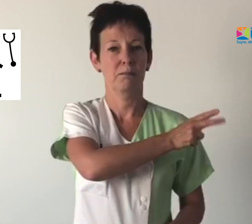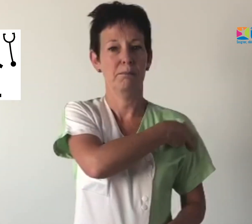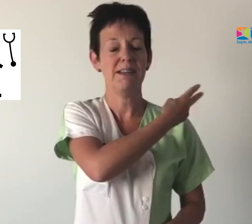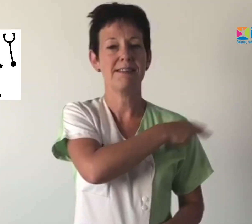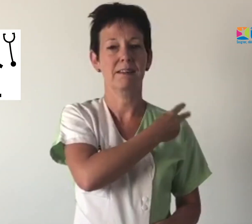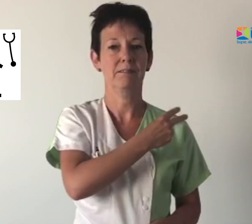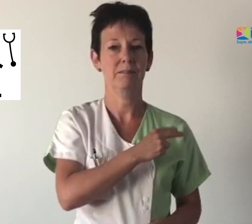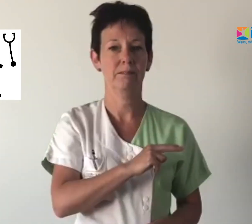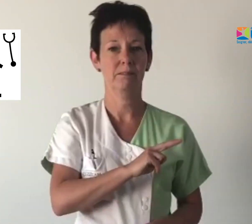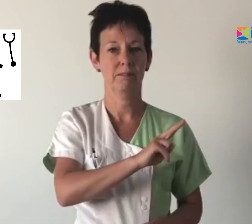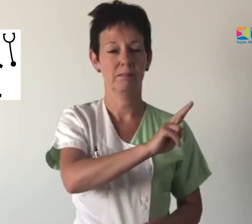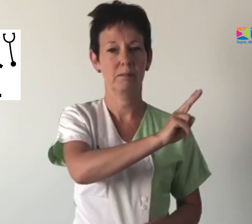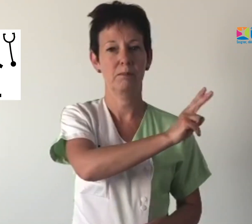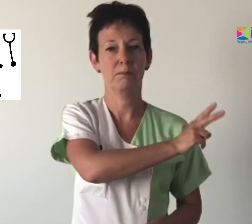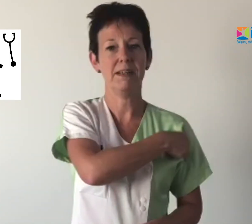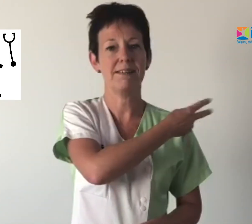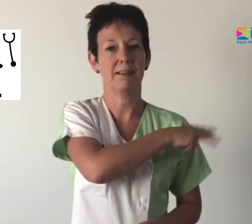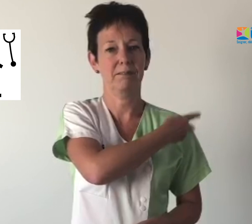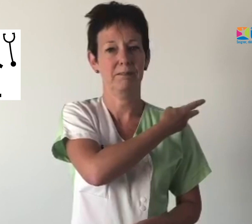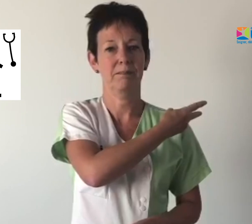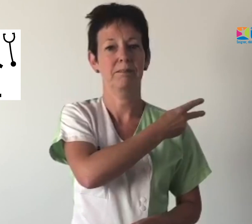Médecin